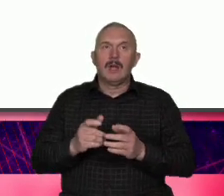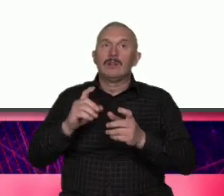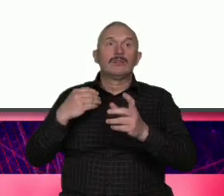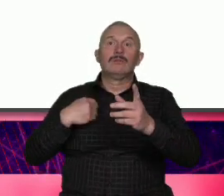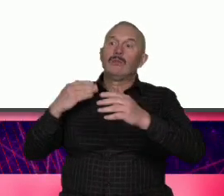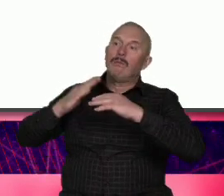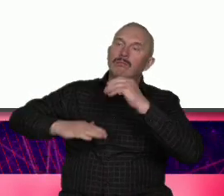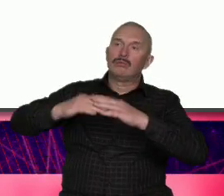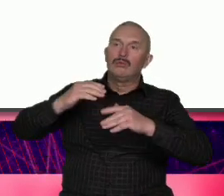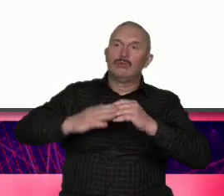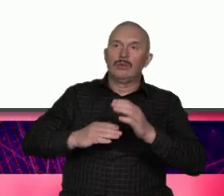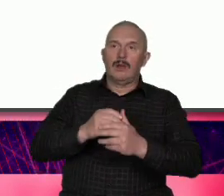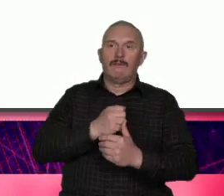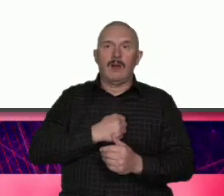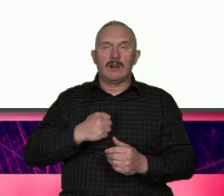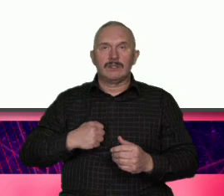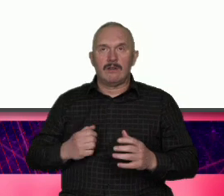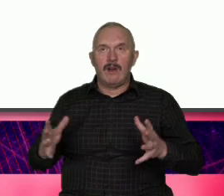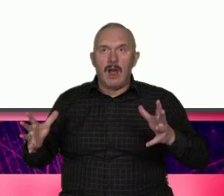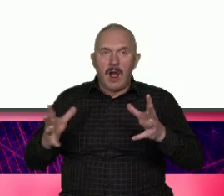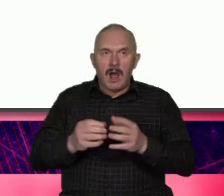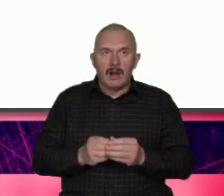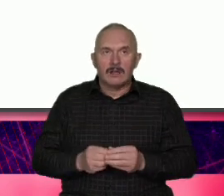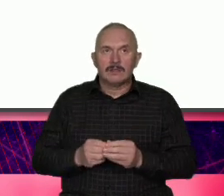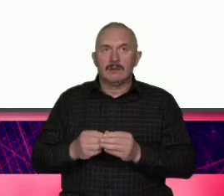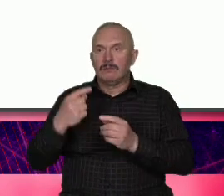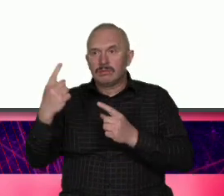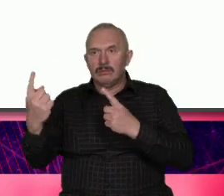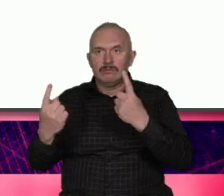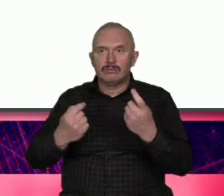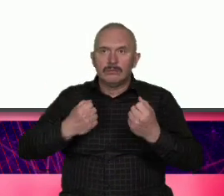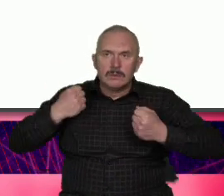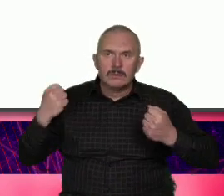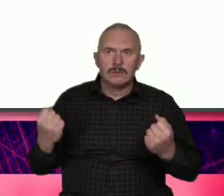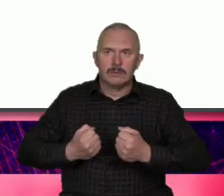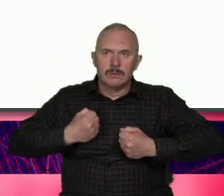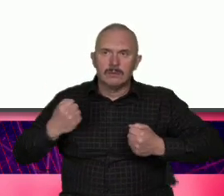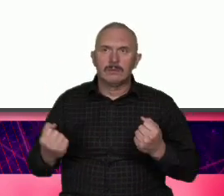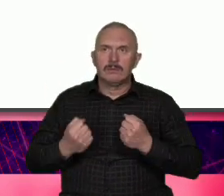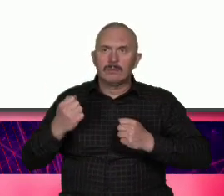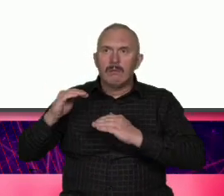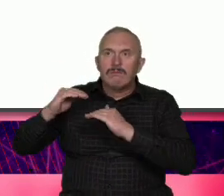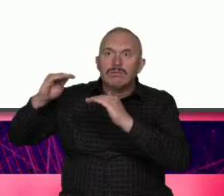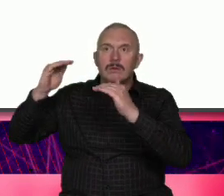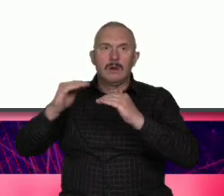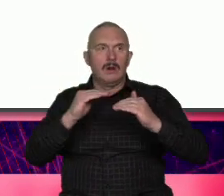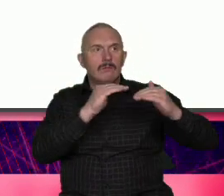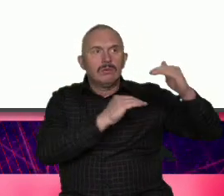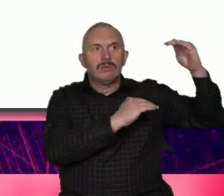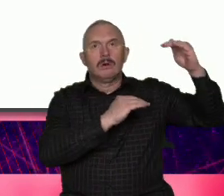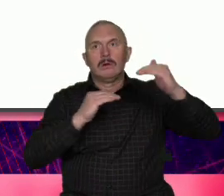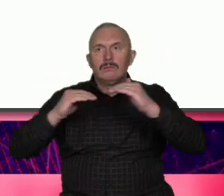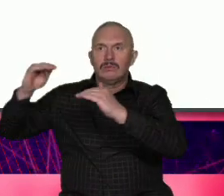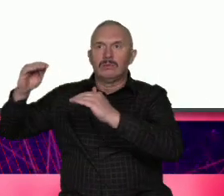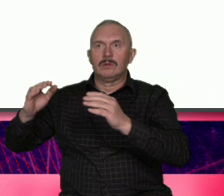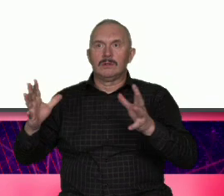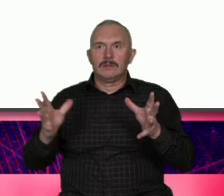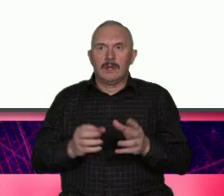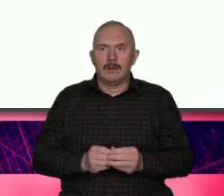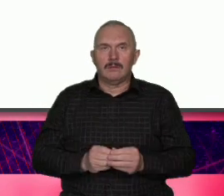trud i indywidualny wysiłek kariery poszczególnych osób i nie mówmy tego co mówią Wszyscy bo bo to jest trendem że